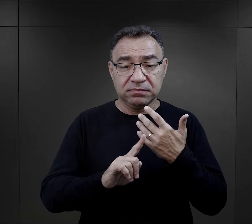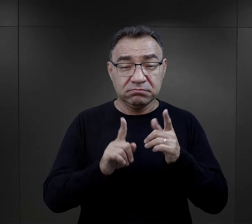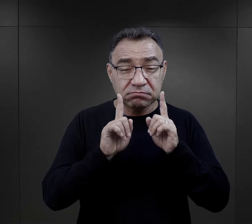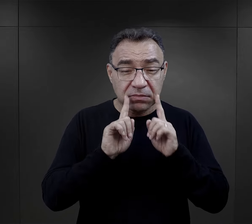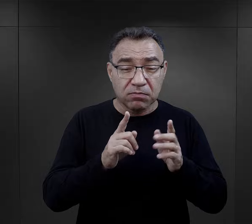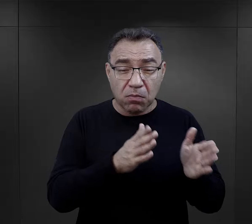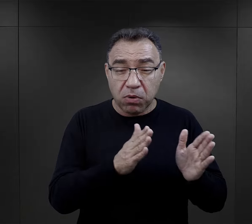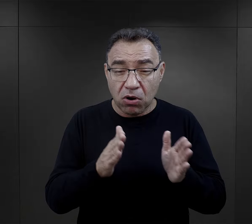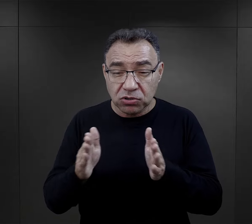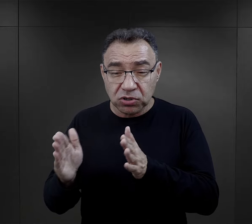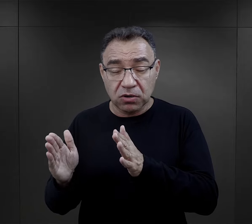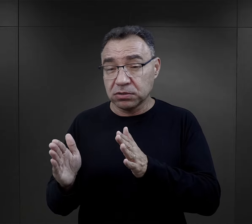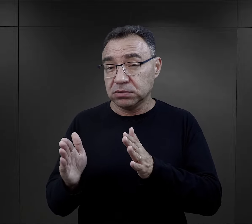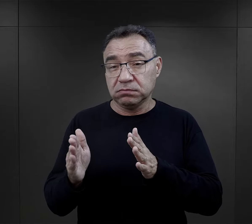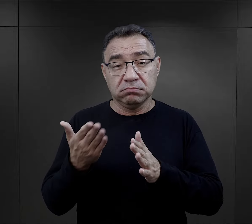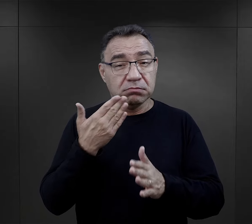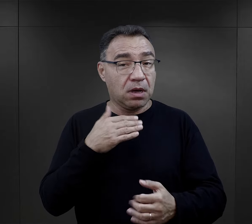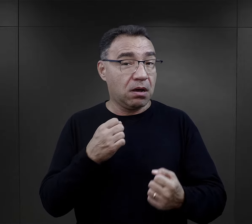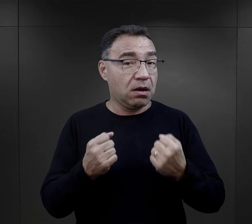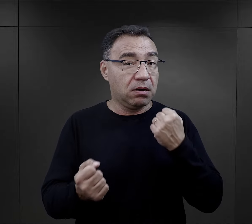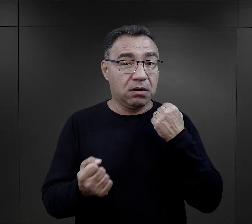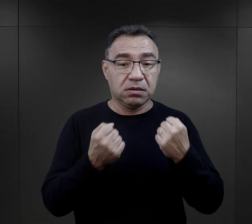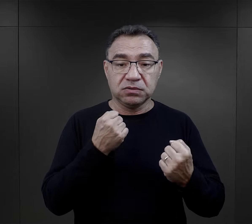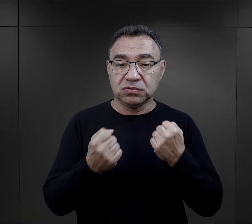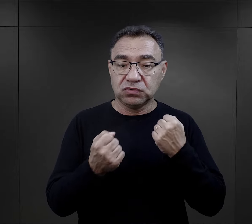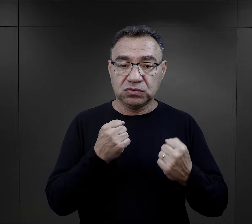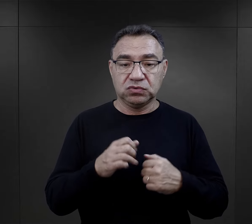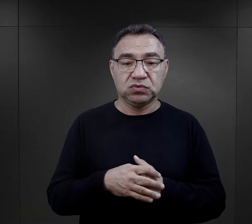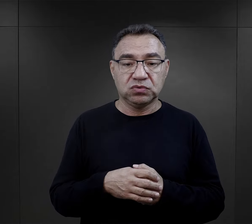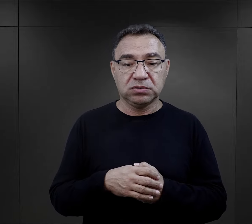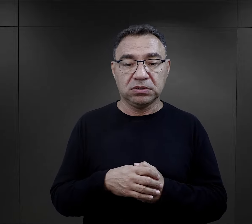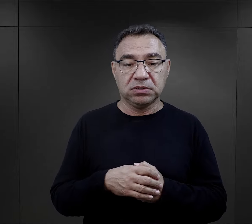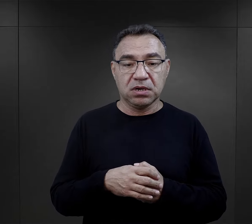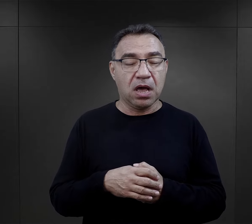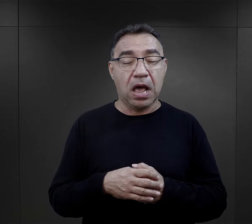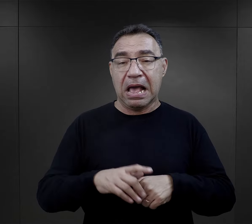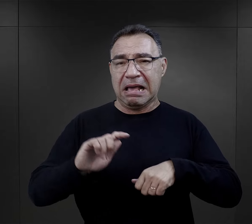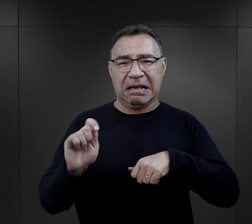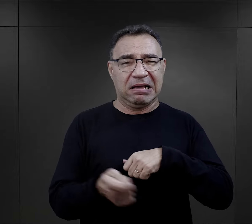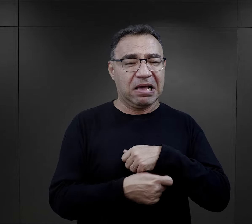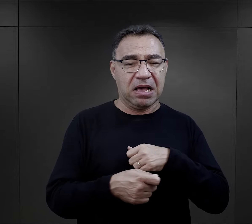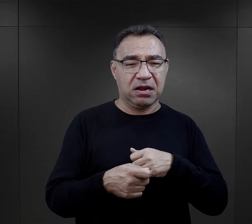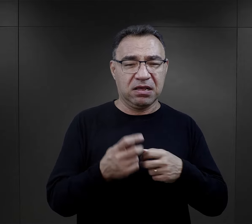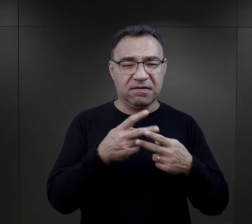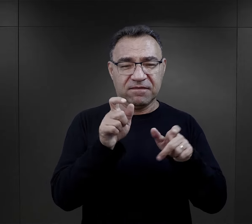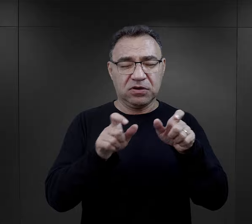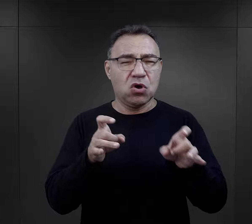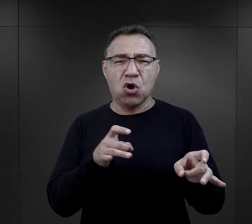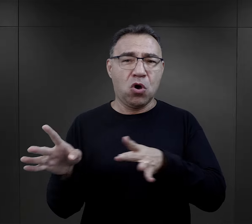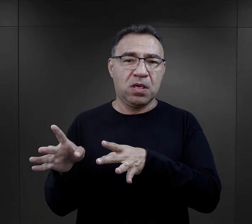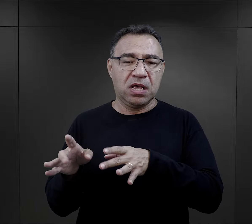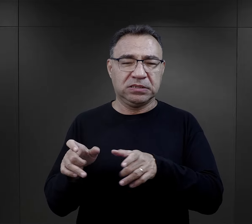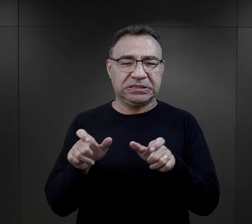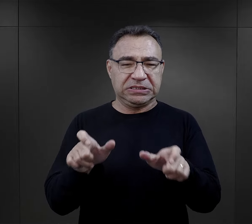zachowanie jakiegoś porządku było bardzo trudne, a kary sypały się na więźniów od razu,